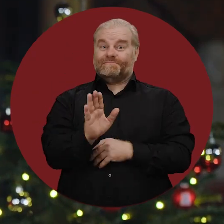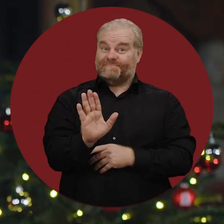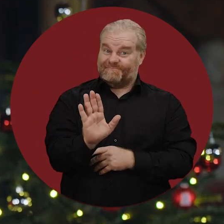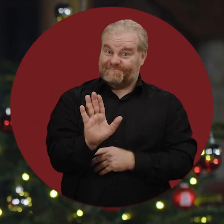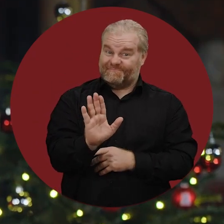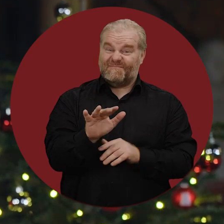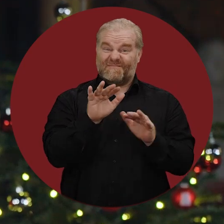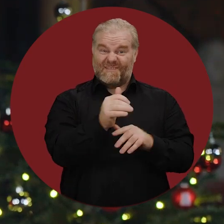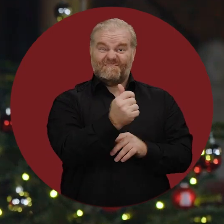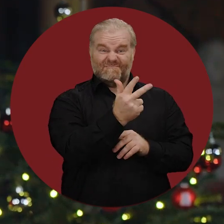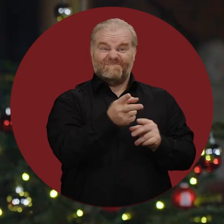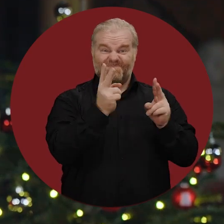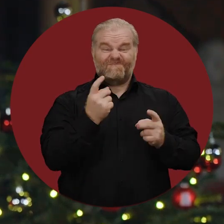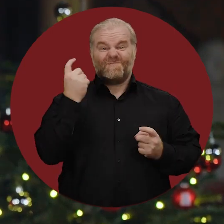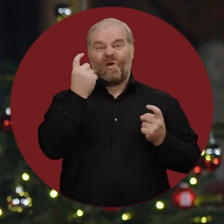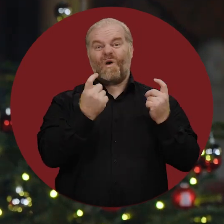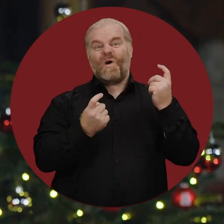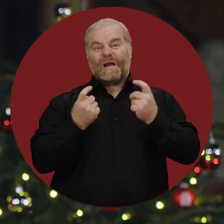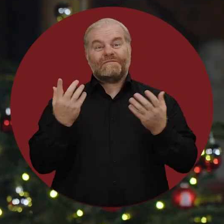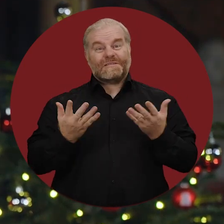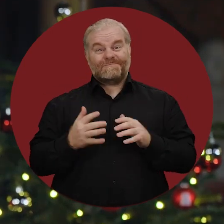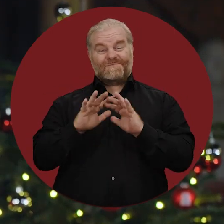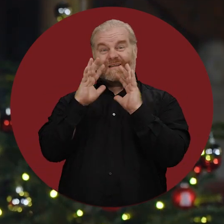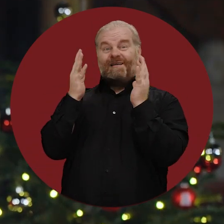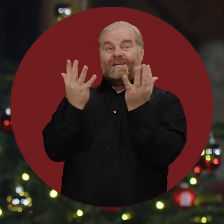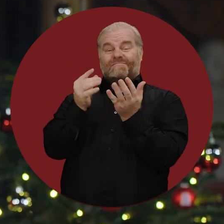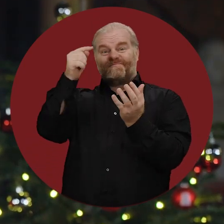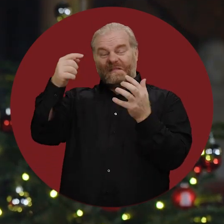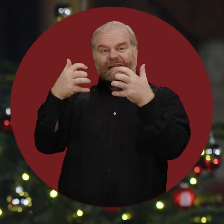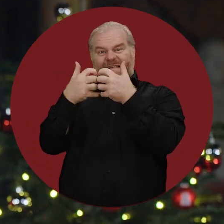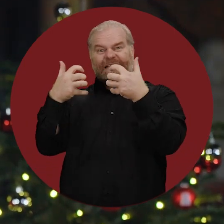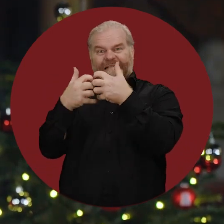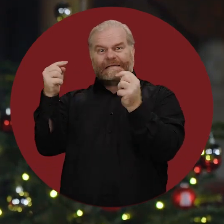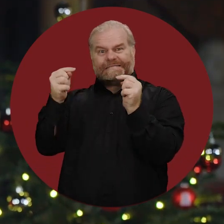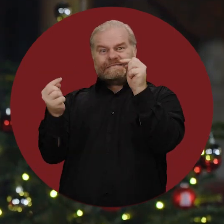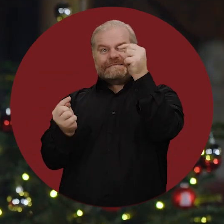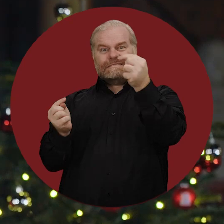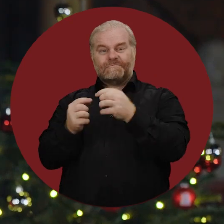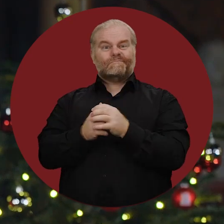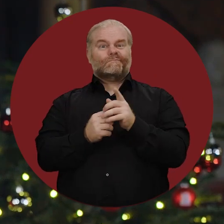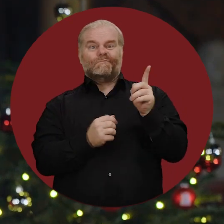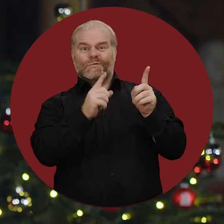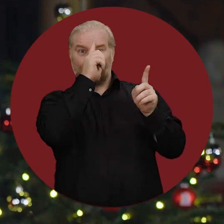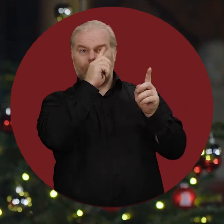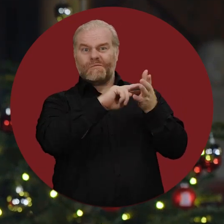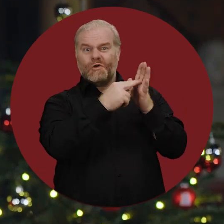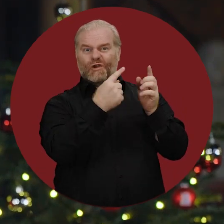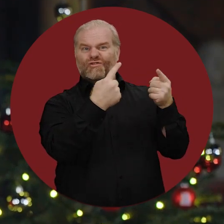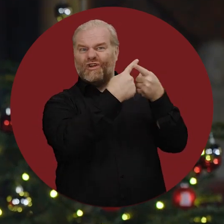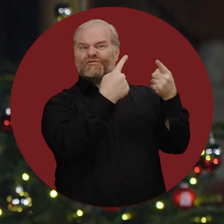Doch es gibt einiges, das uns Sorgen macht. Die militärischen Auseinandersetzungen in der Welt, der Streit in der Politik in Deutschland